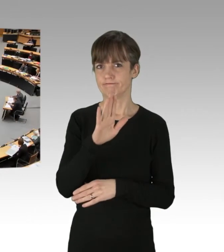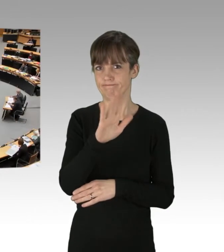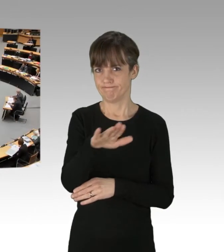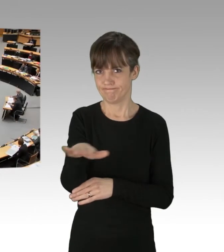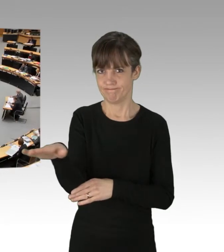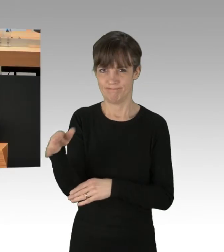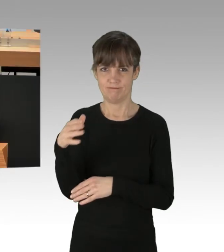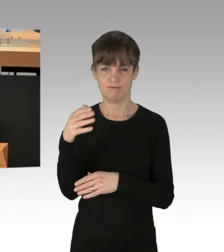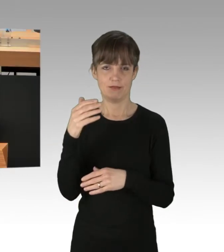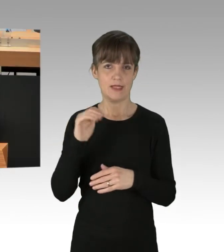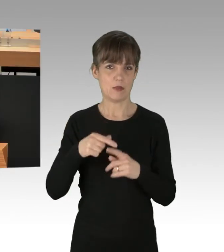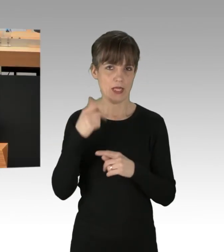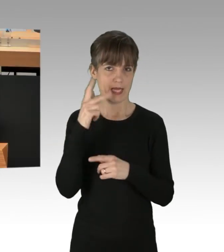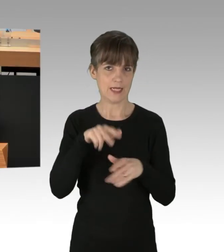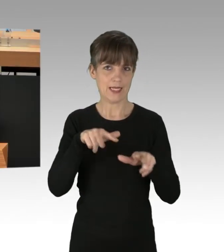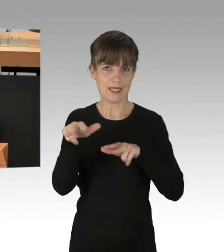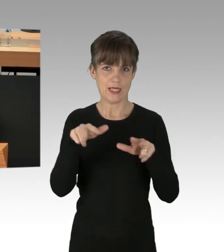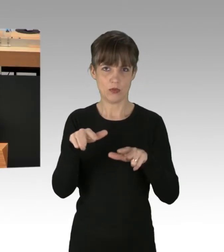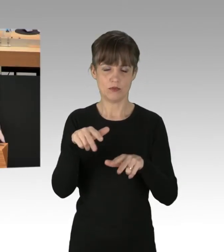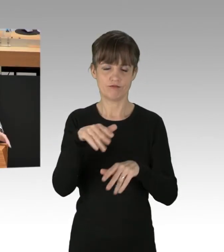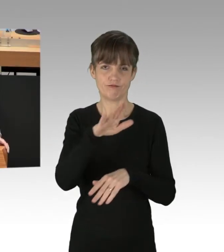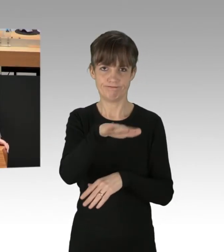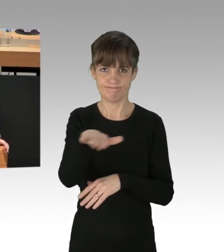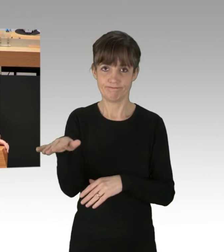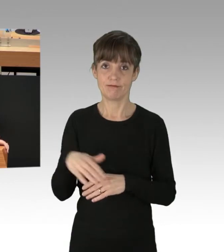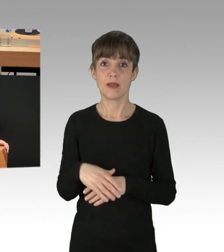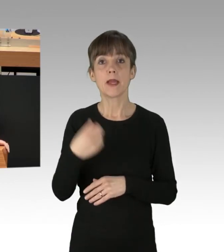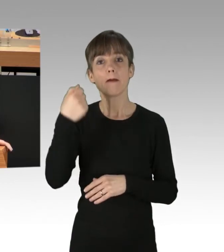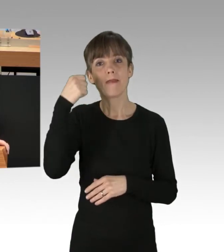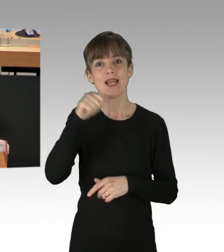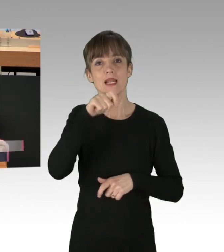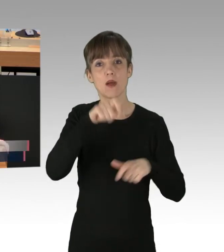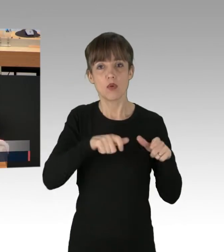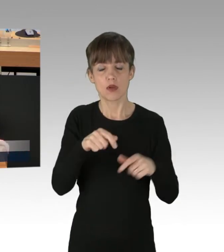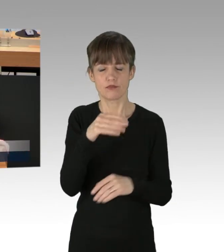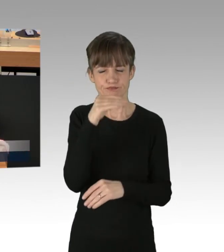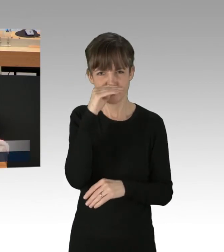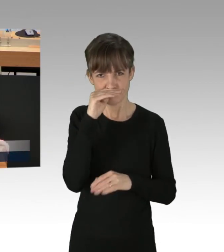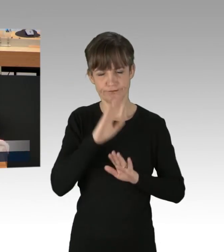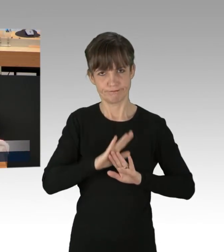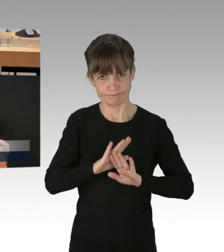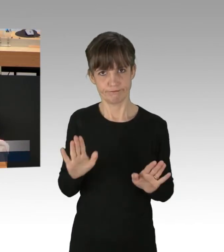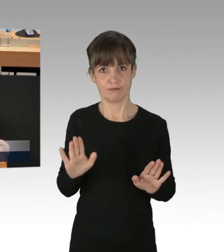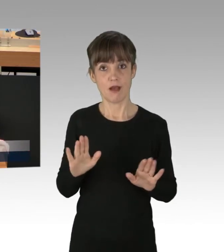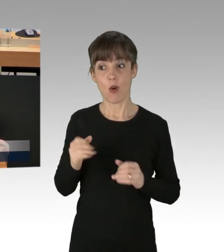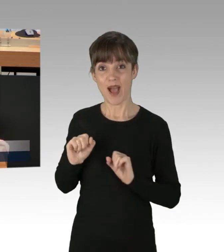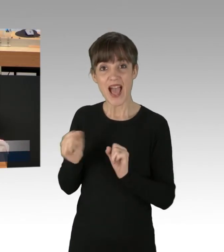Die Berlinerinnen und Berliner haben die Schnauze gestrichen voll. Die Aktivisten tun sich keinen Gefallen, denn mit einem Protest,